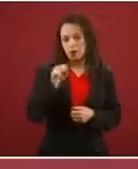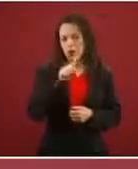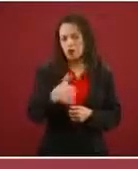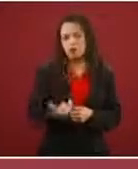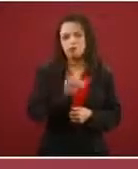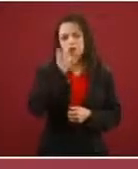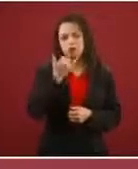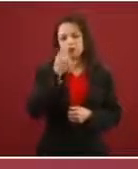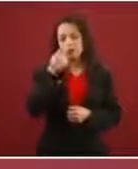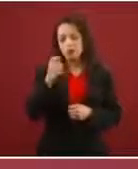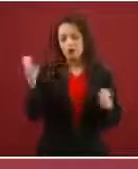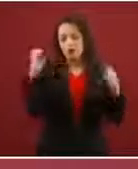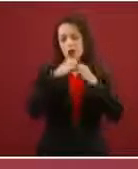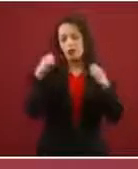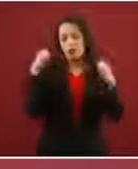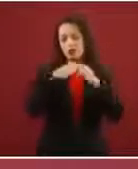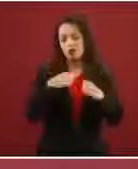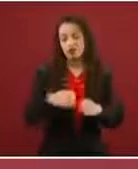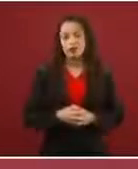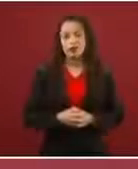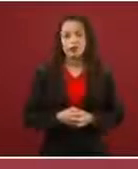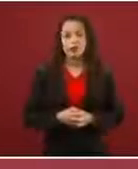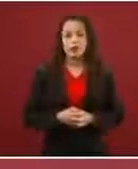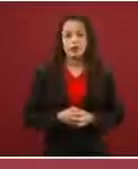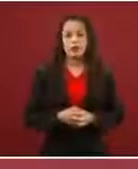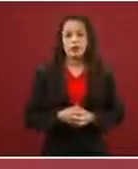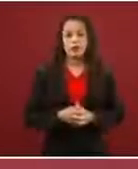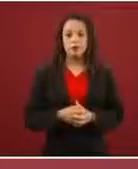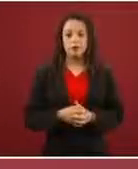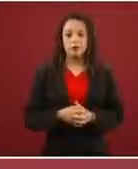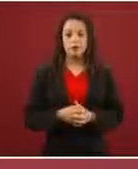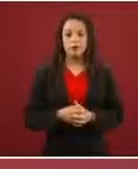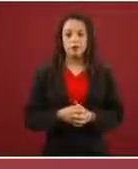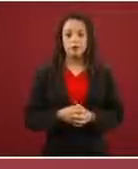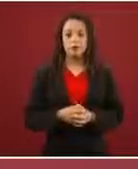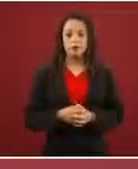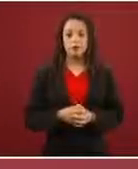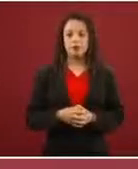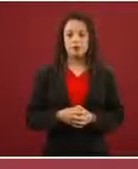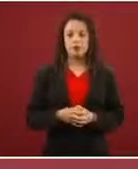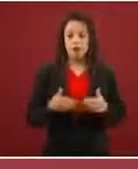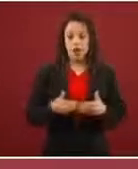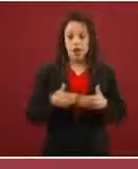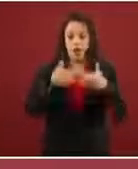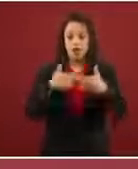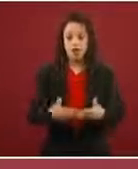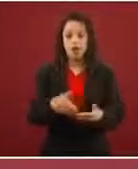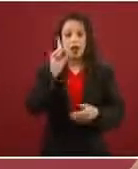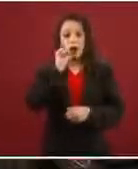Como hicieron ese día en la frontera, que dijeron: ‘Pónganse adelante los niños y las mujeres’.